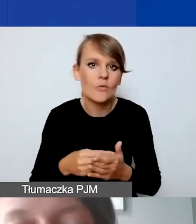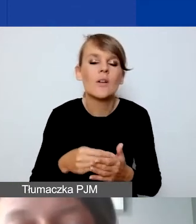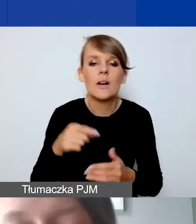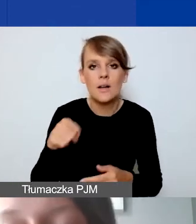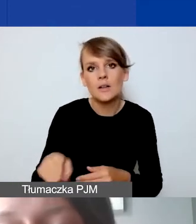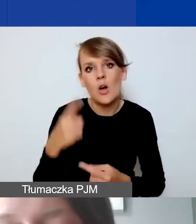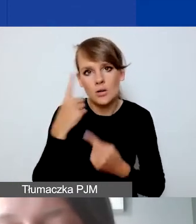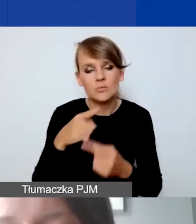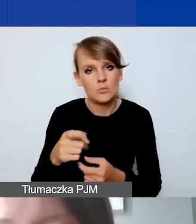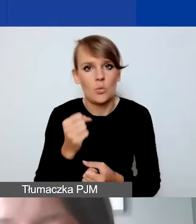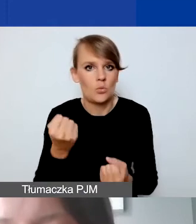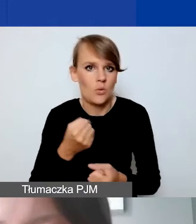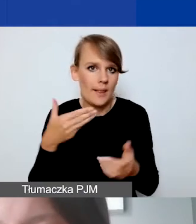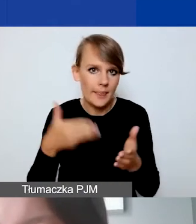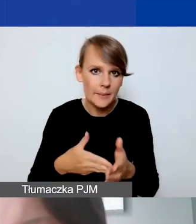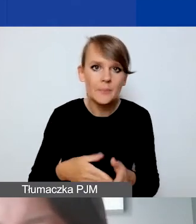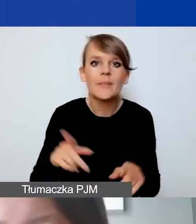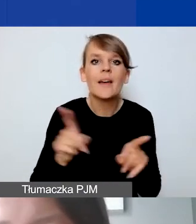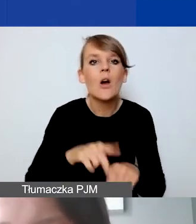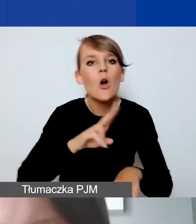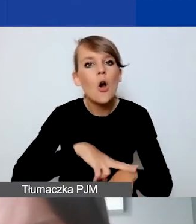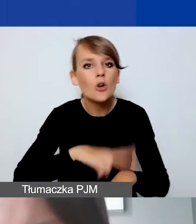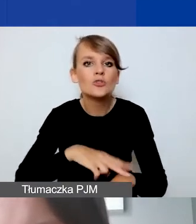Nie mamy widełek godzinowych stawek trenerskich, szkoleniowych.